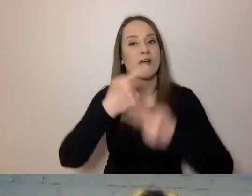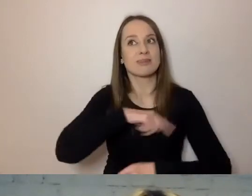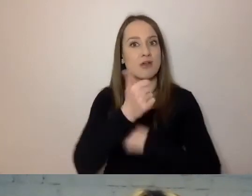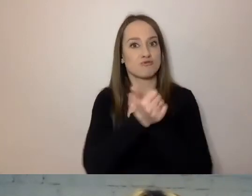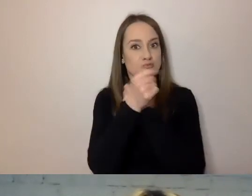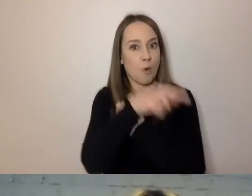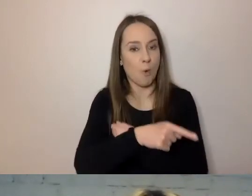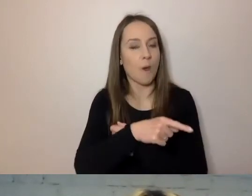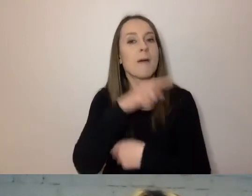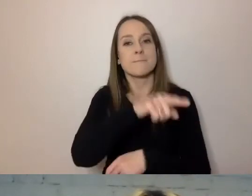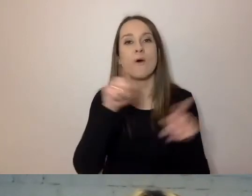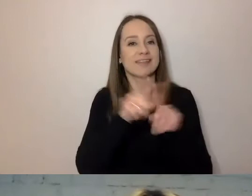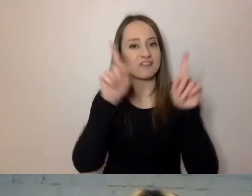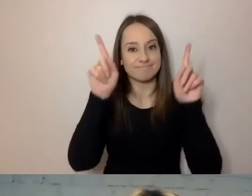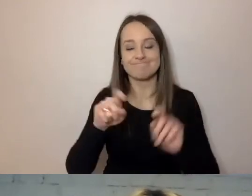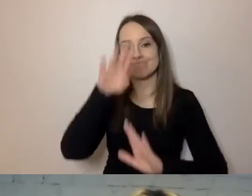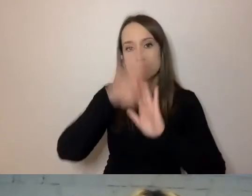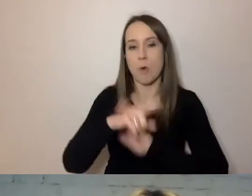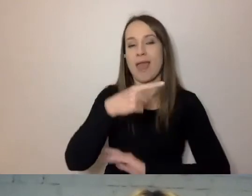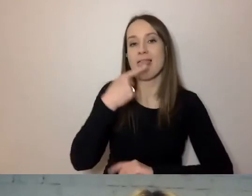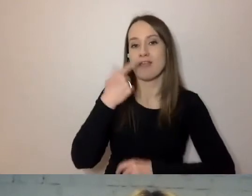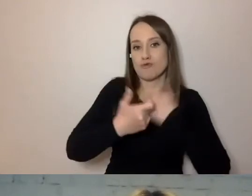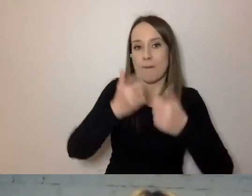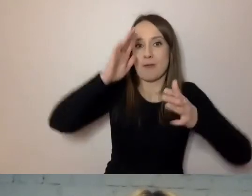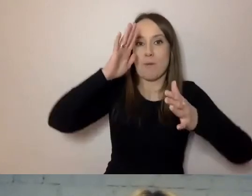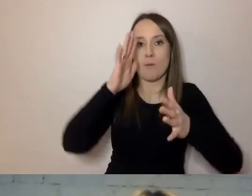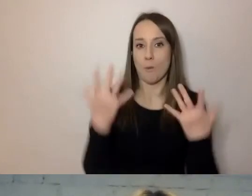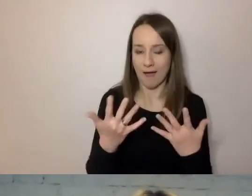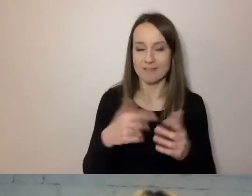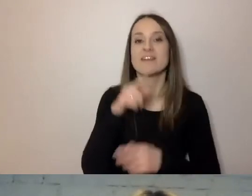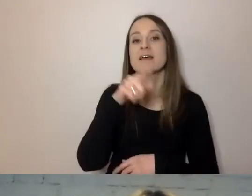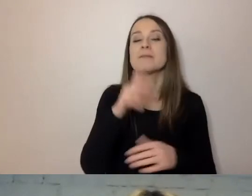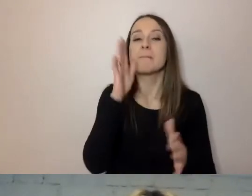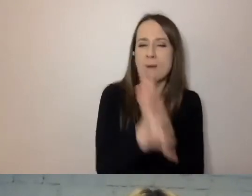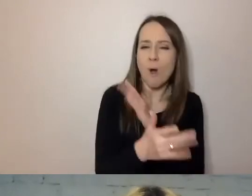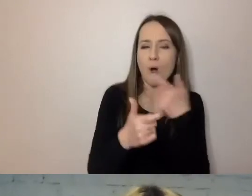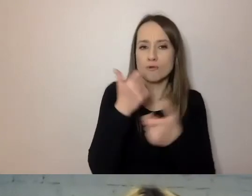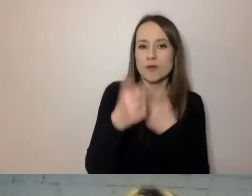Też startują z programem upraszczania języka. Zajmuje się nim również ministerstwo,